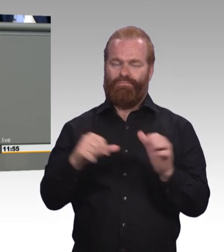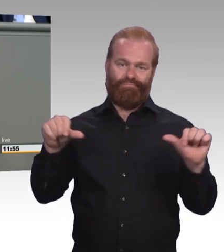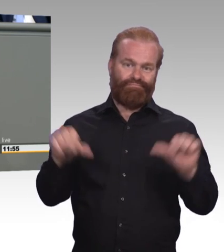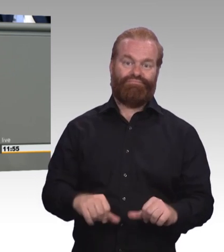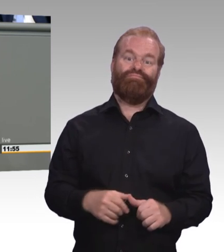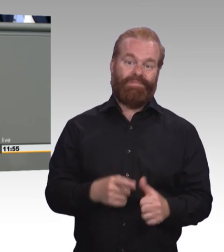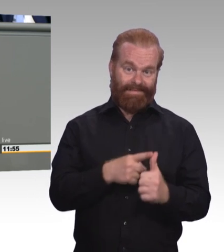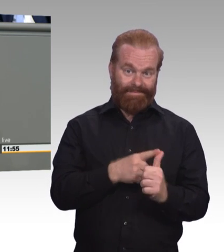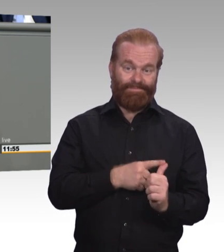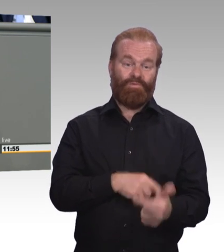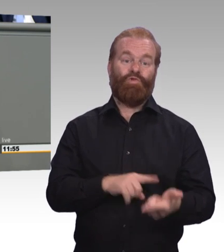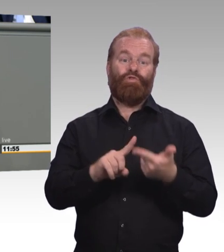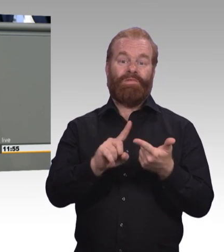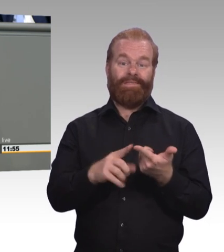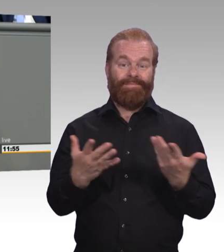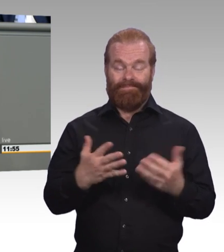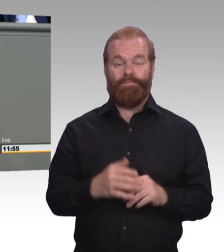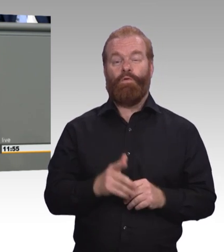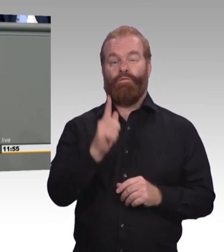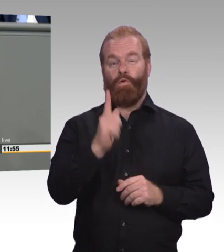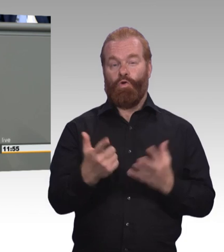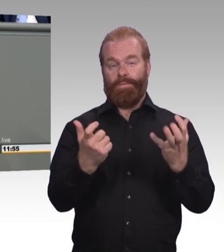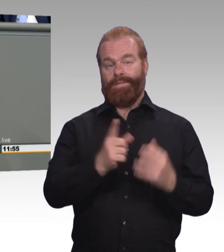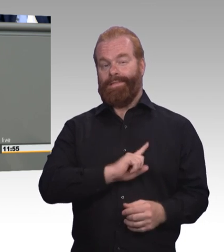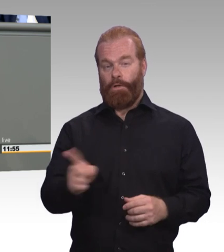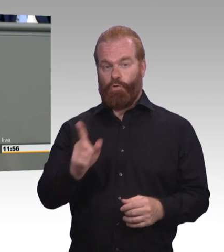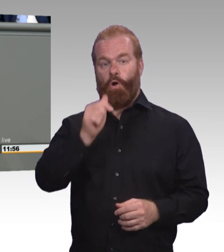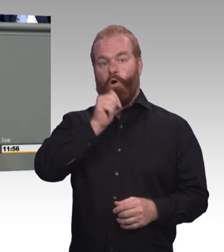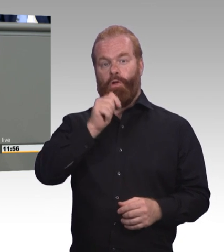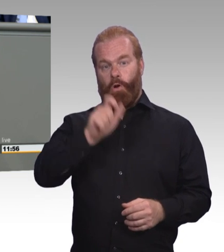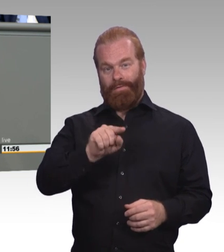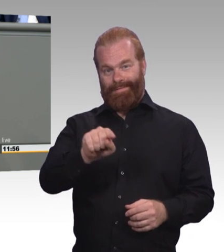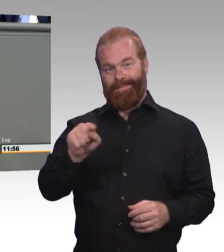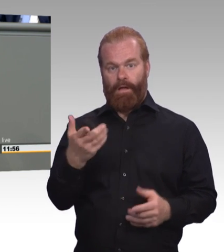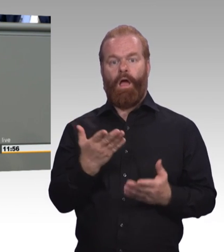sie werden in Warteschleifen des Übergangssystem geparkt, und das betrifft vor allem junge Menschen